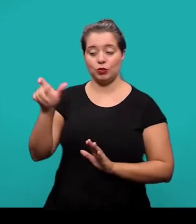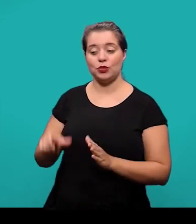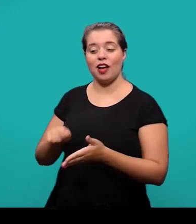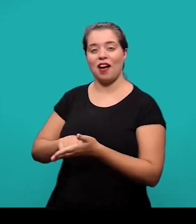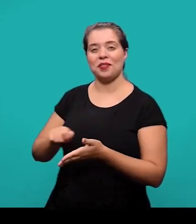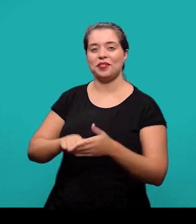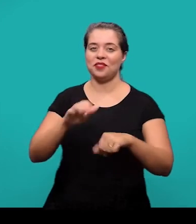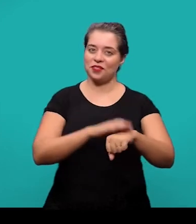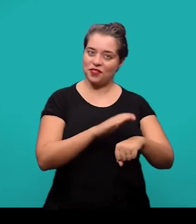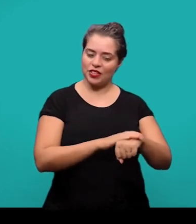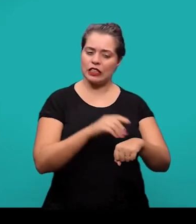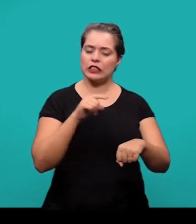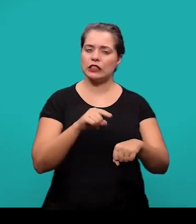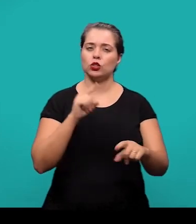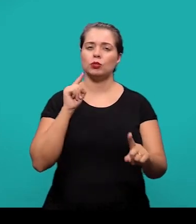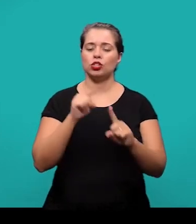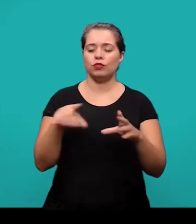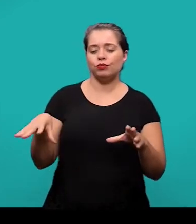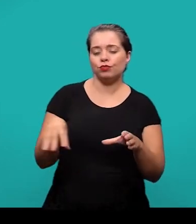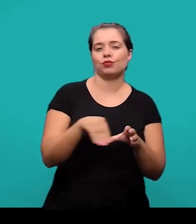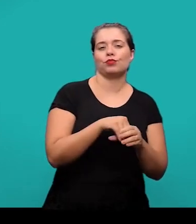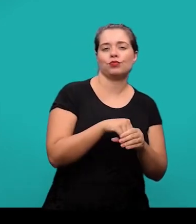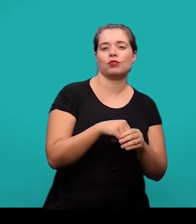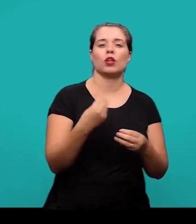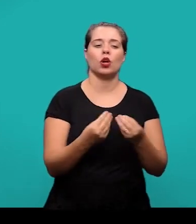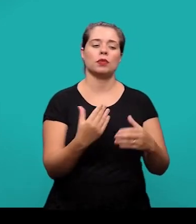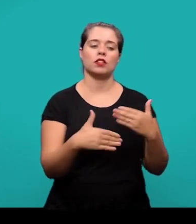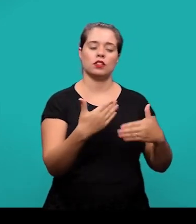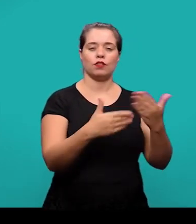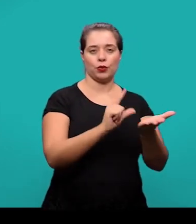a fim de complementar a argumentação que foi desenvolvida no decorrer do artigo.